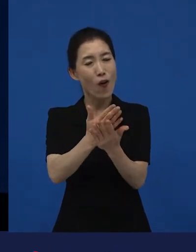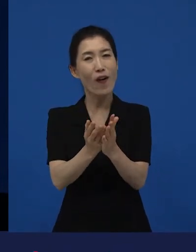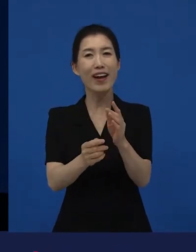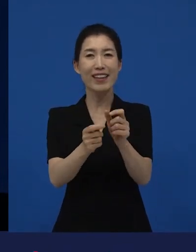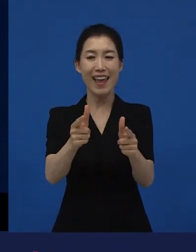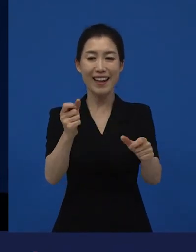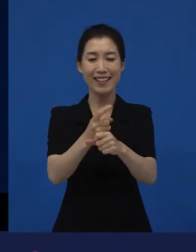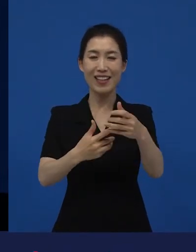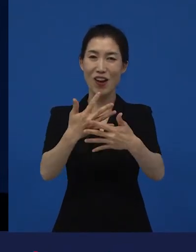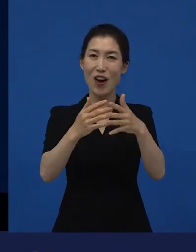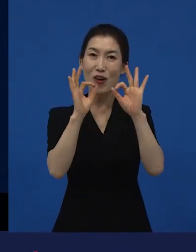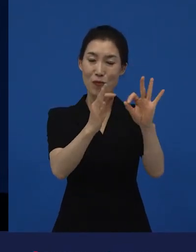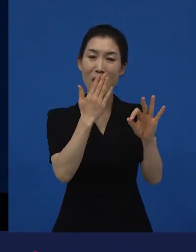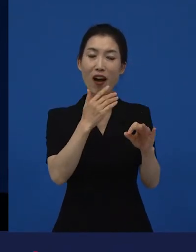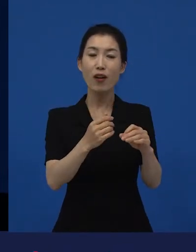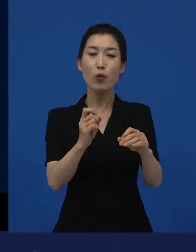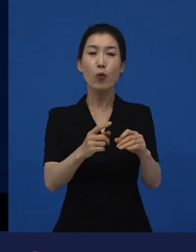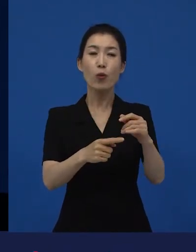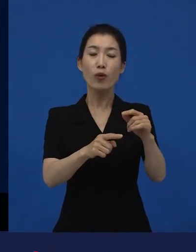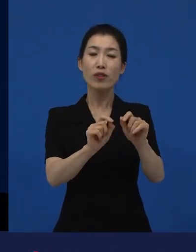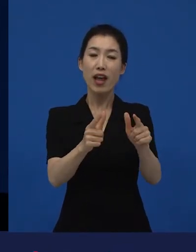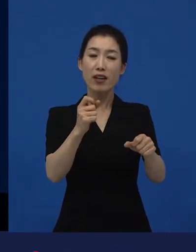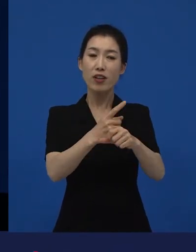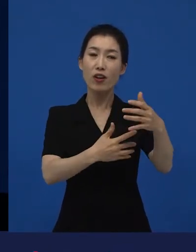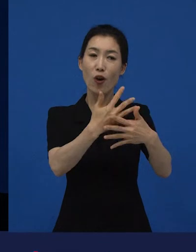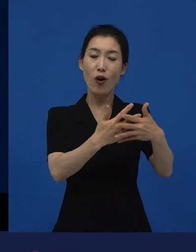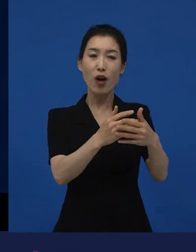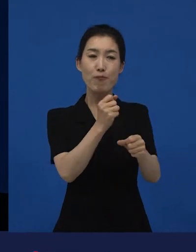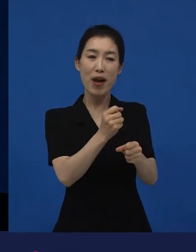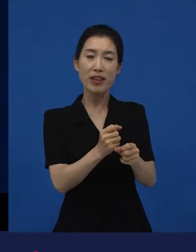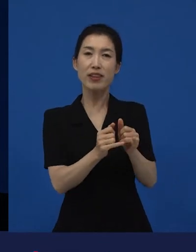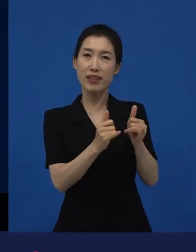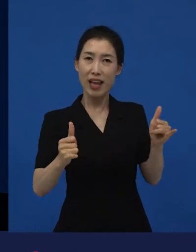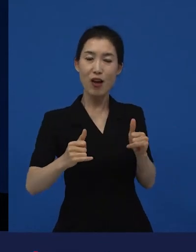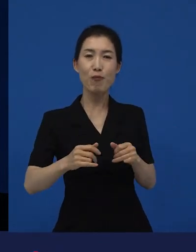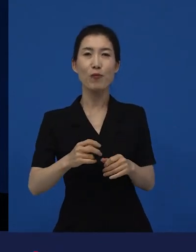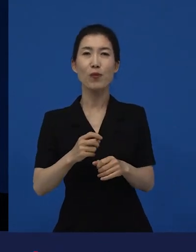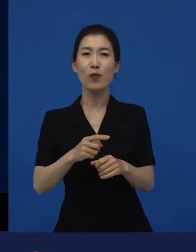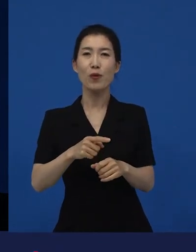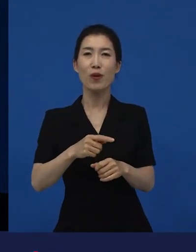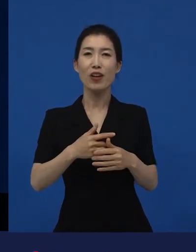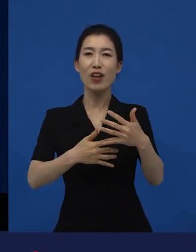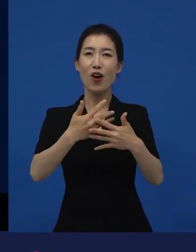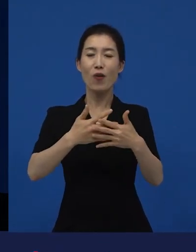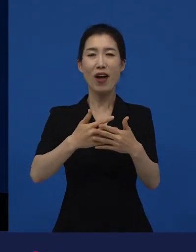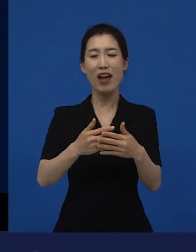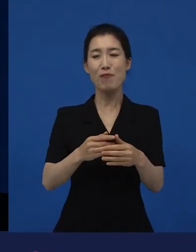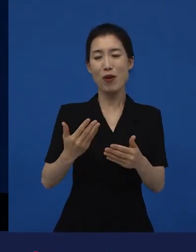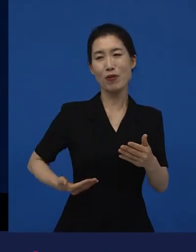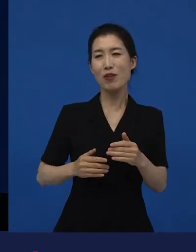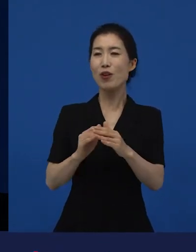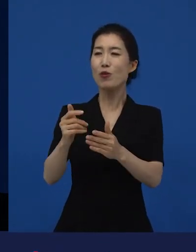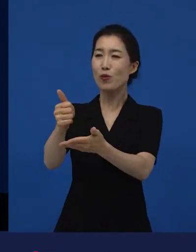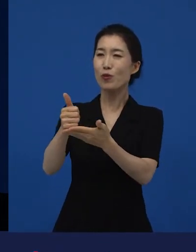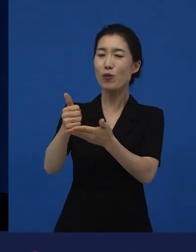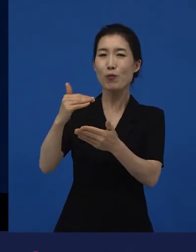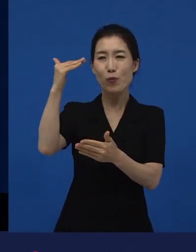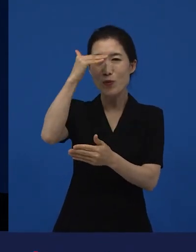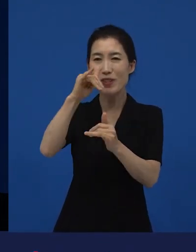또 다양성 영화를 만든 제작자, 감독들이 영화제에서 먼저 관객들과 만나고 싶어 합니다.